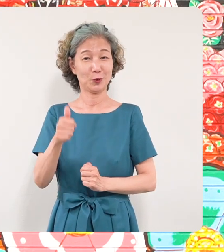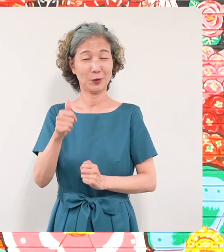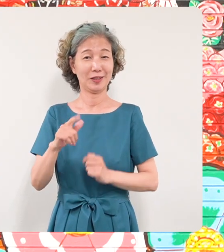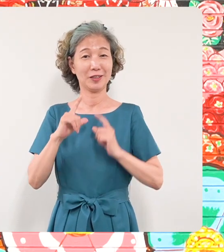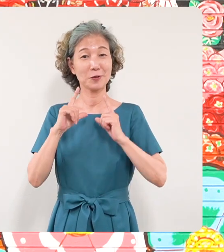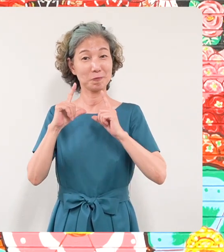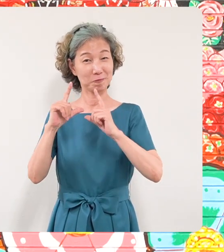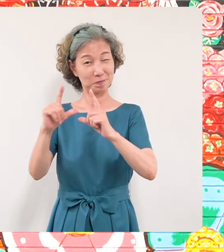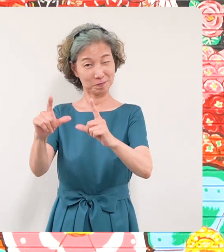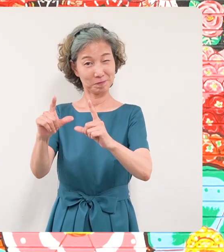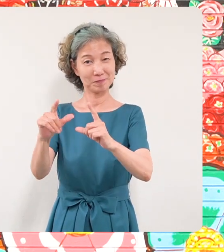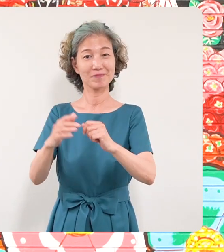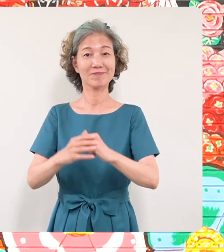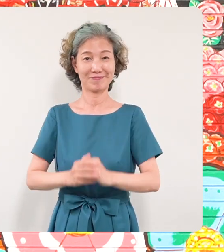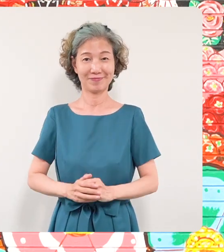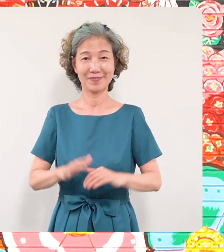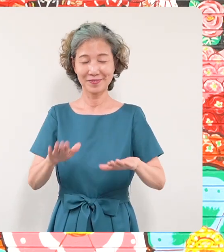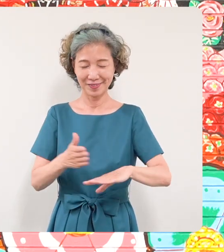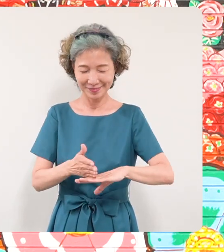とさせていただきます どうもありがとうございました